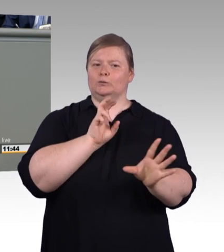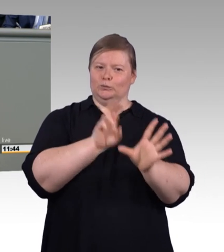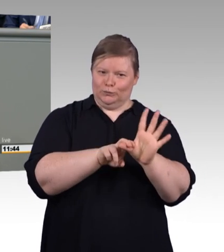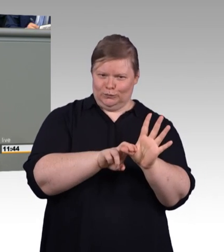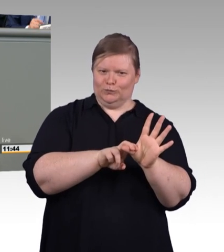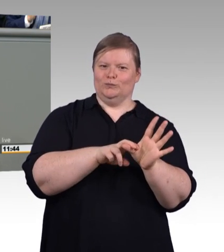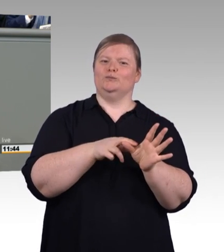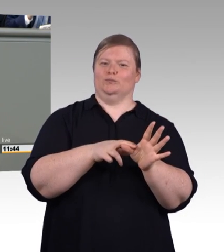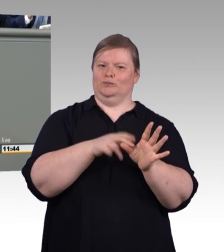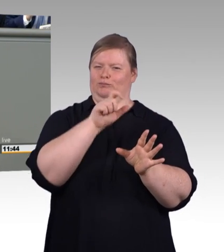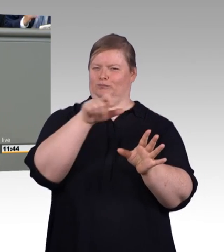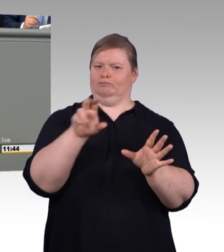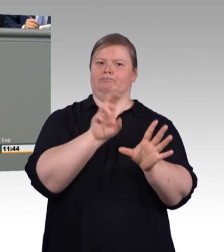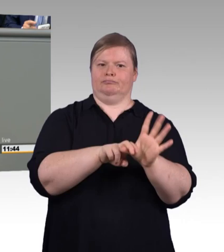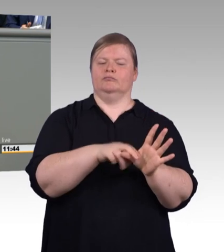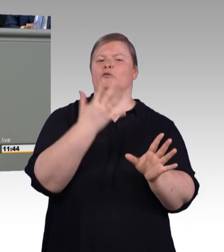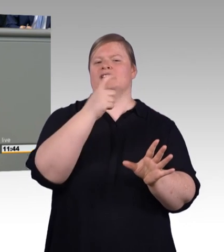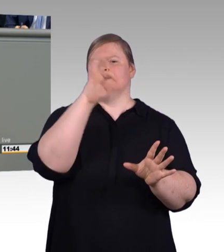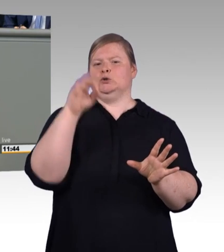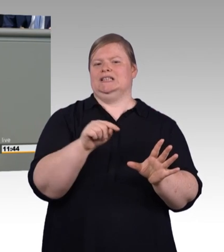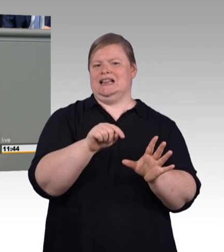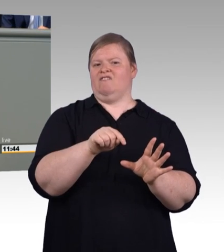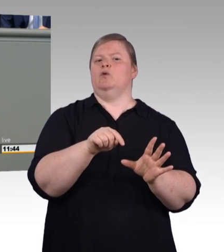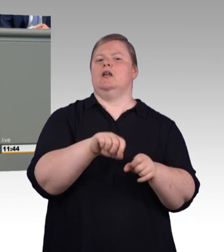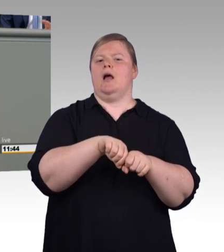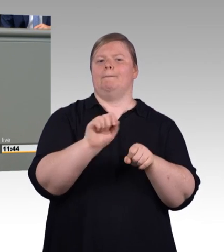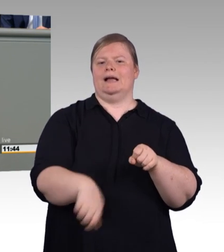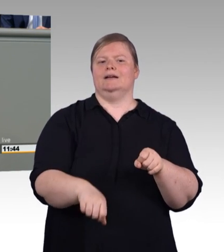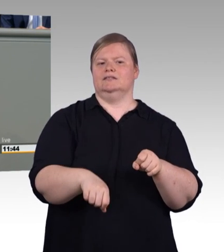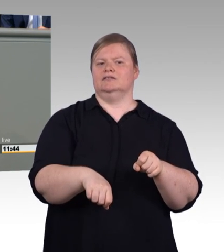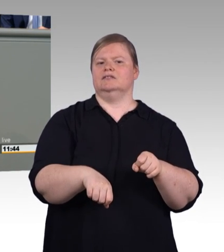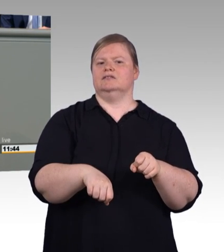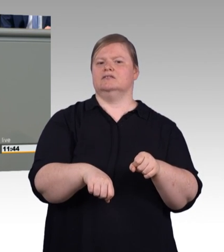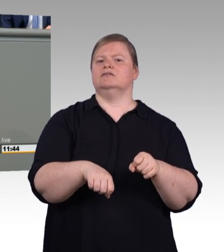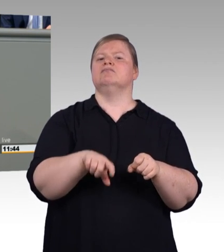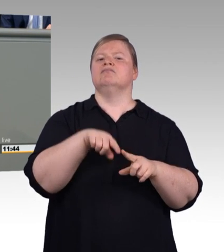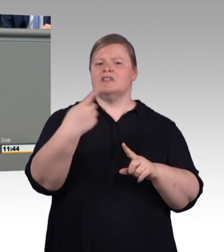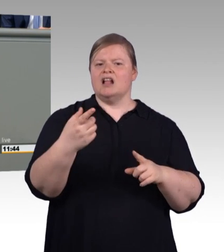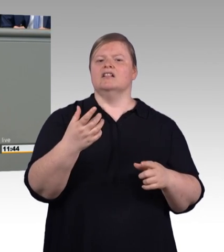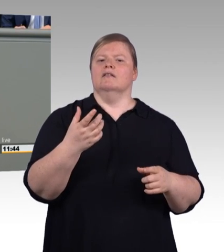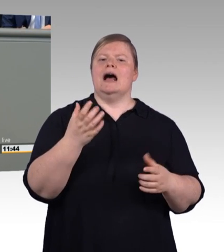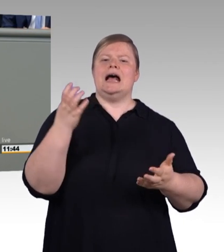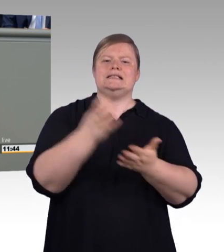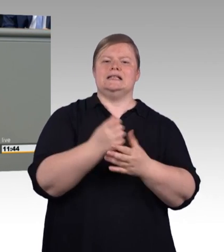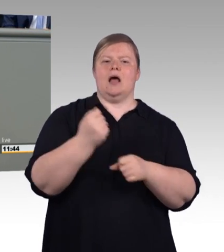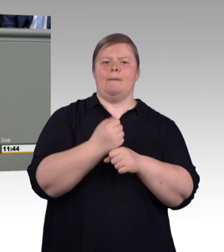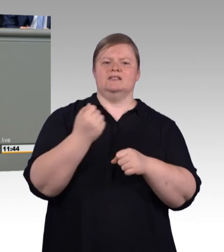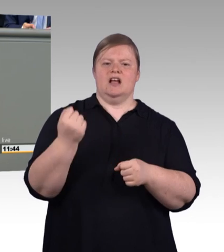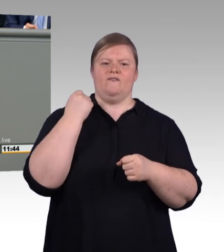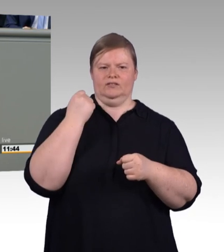oder Monatstickets davon nicht bestritten werden können. Und leider, ja, leider wächst auch der Anteil von Betrieben, die nicht mehr ausreichend